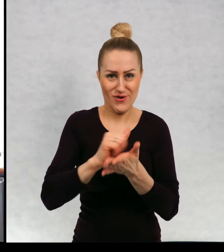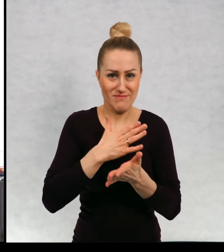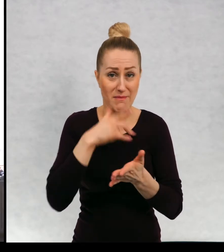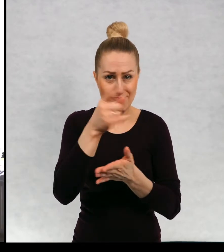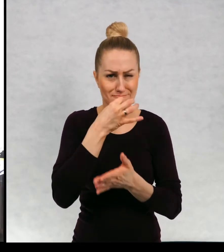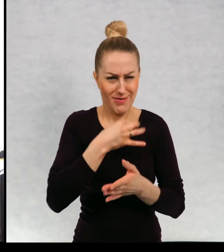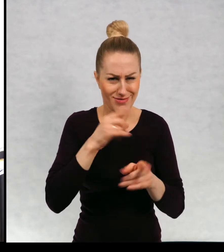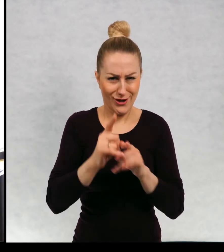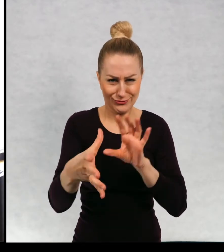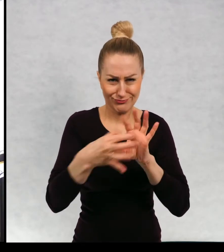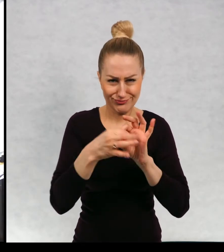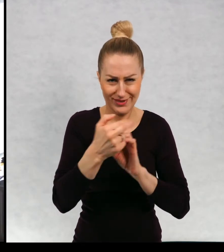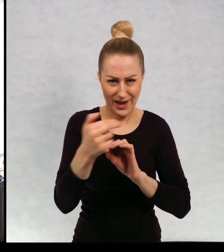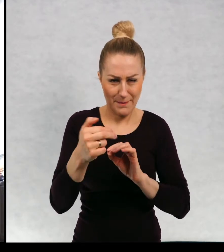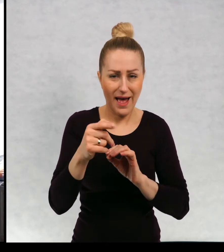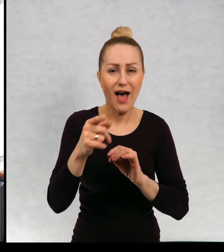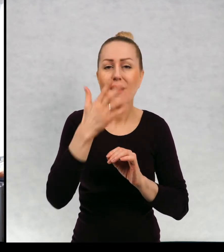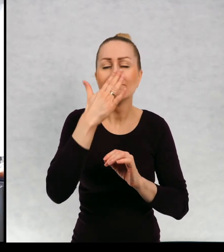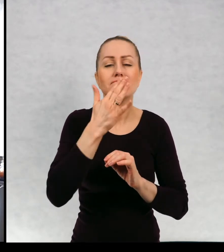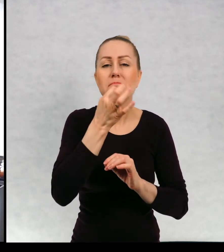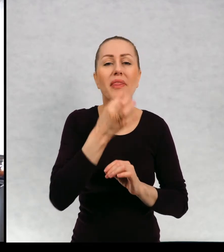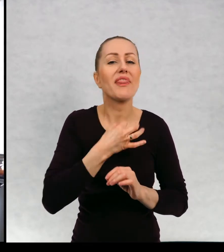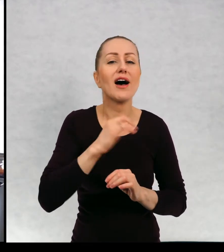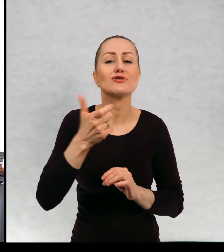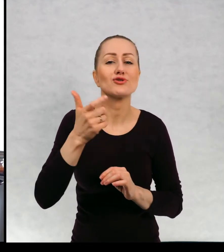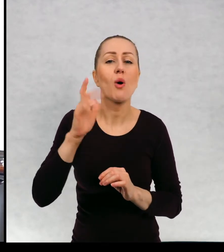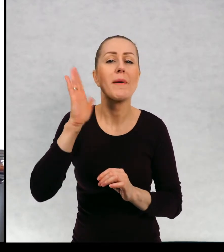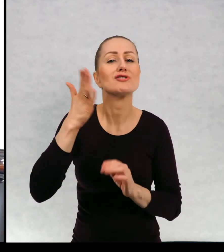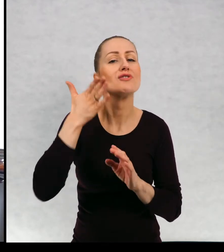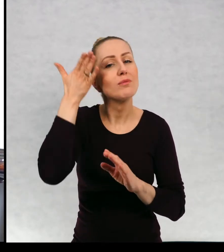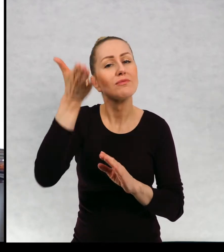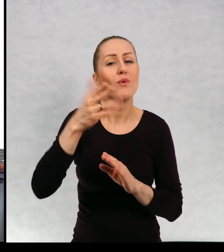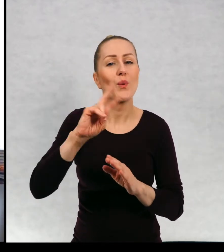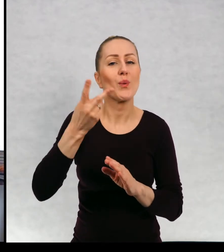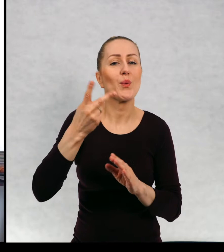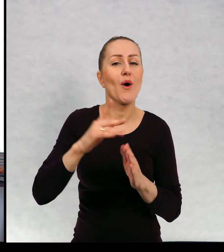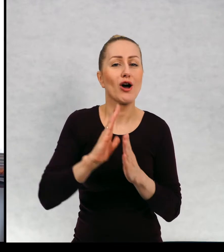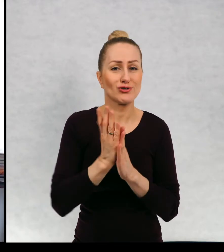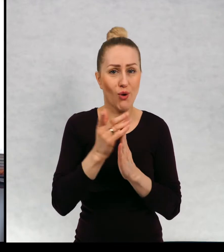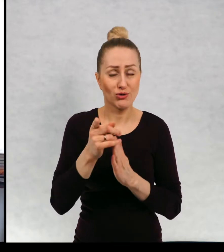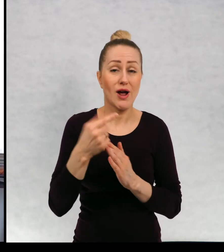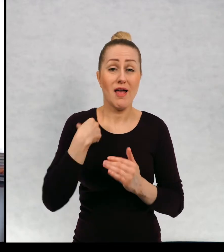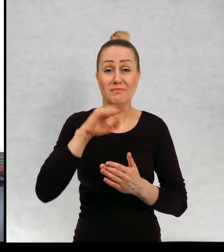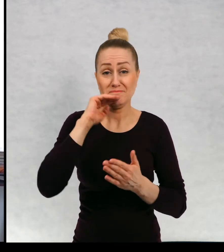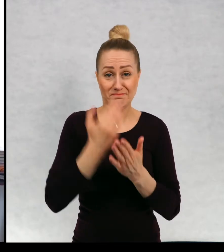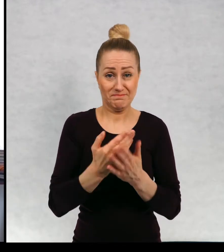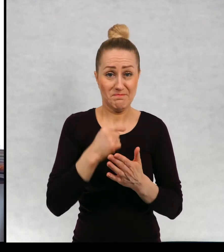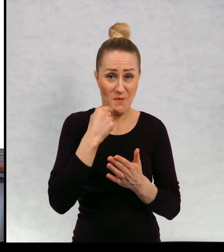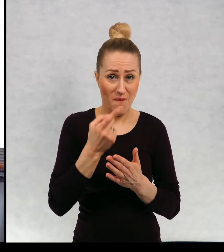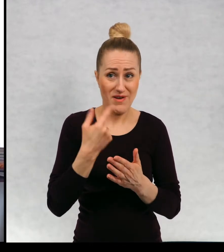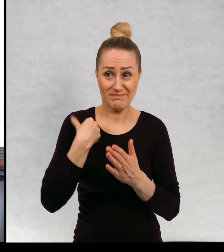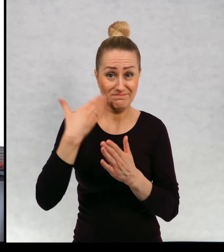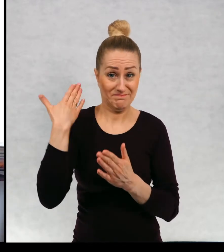pojawia, o czym będzie kolejna książka? No więc przyznam się, że że dopiero skończyłam